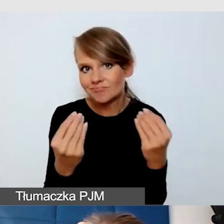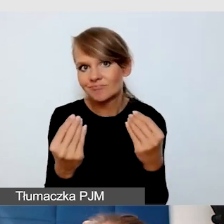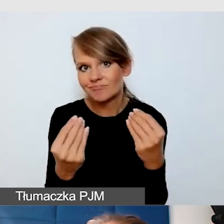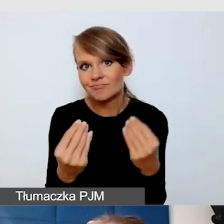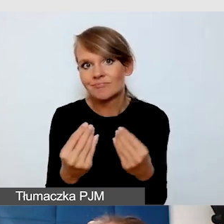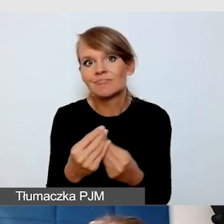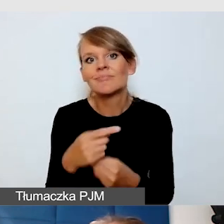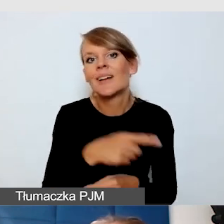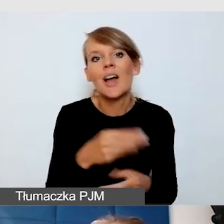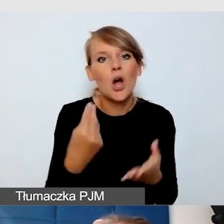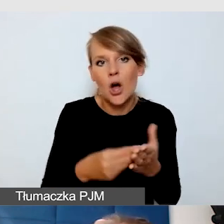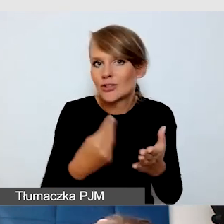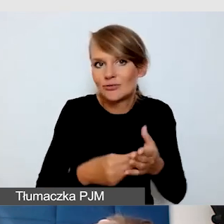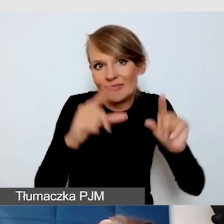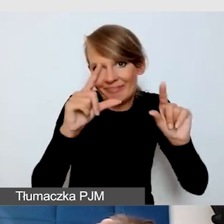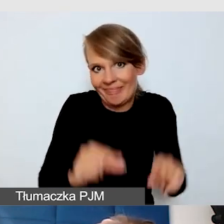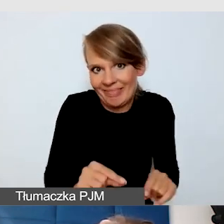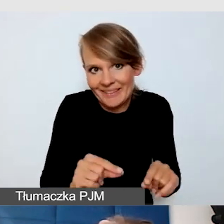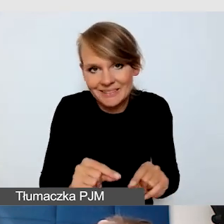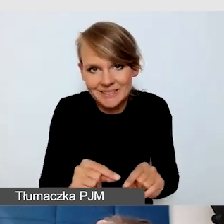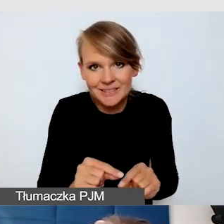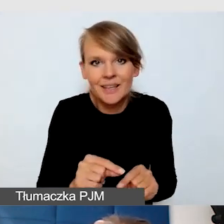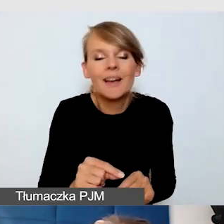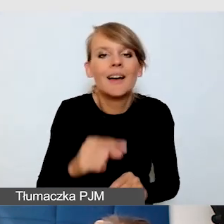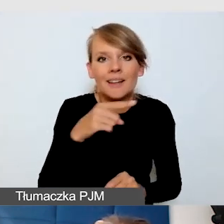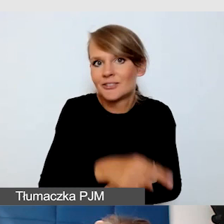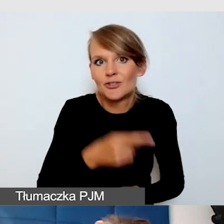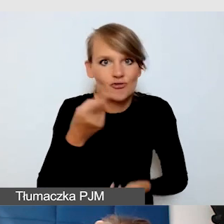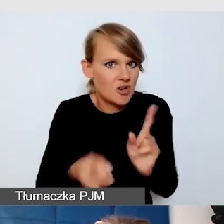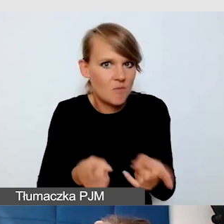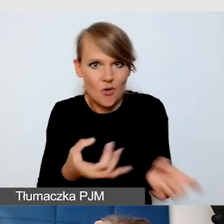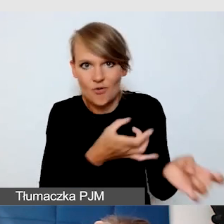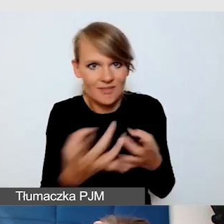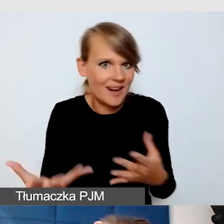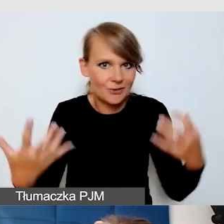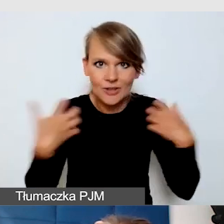niskich kosztów i szybkiego działania. Na żywo osoby niesłyszące